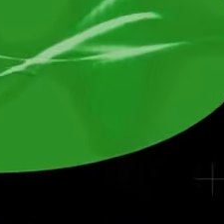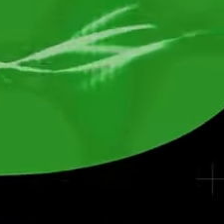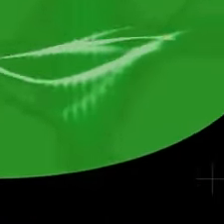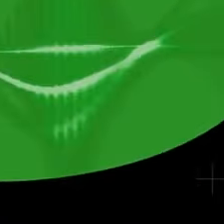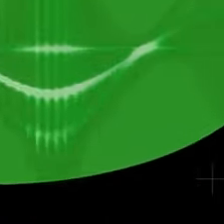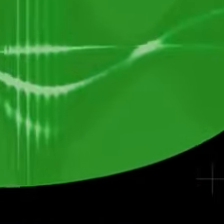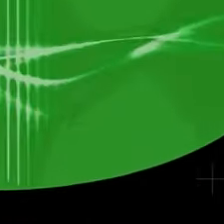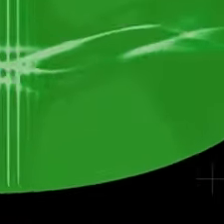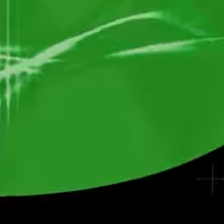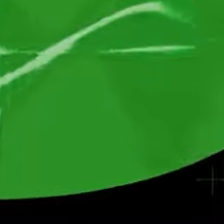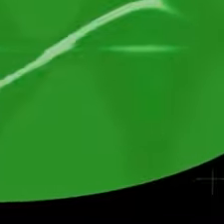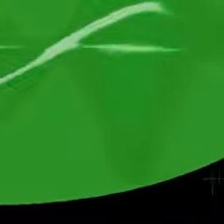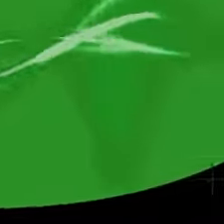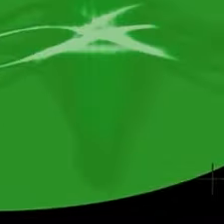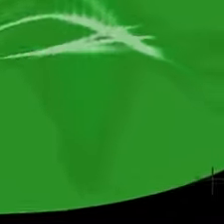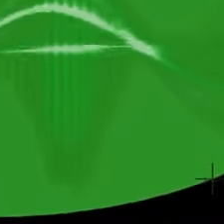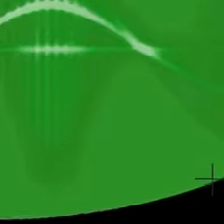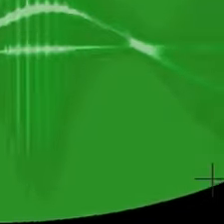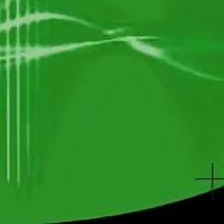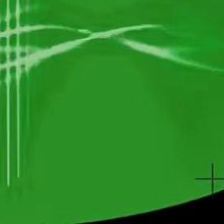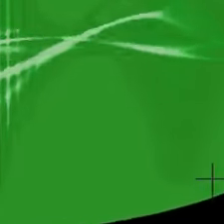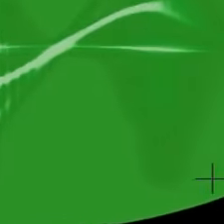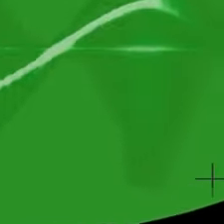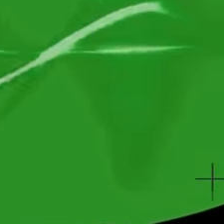C'est la première image de l'Univers.